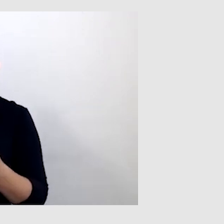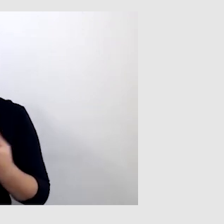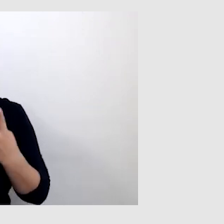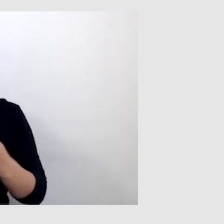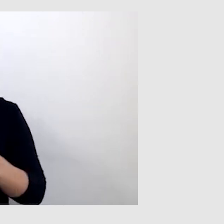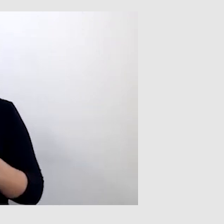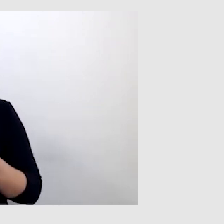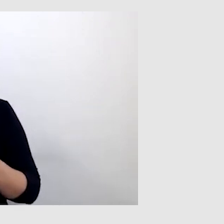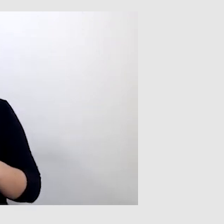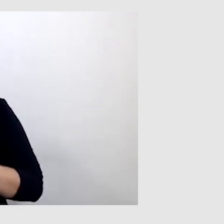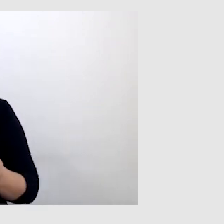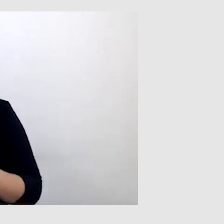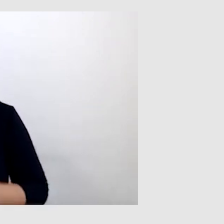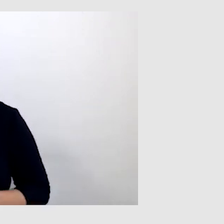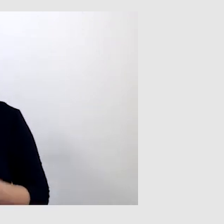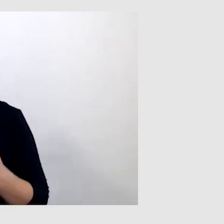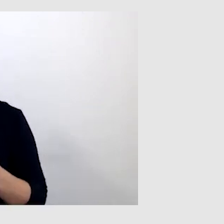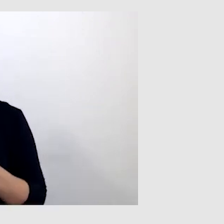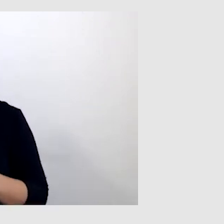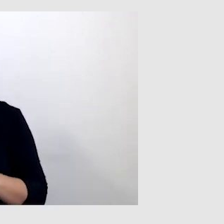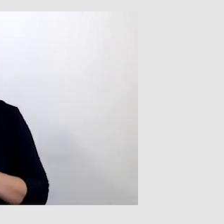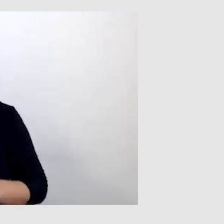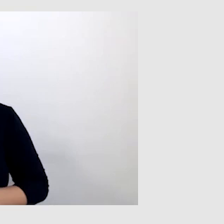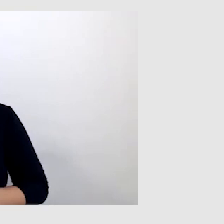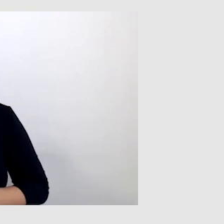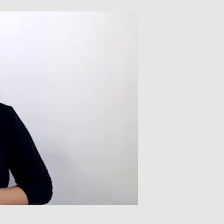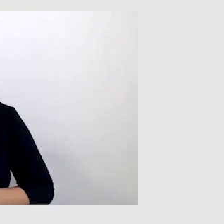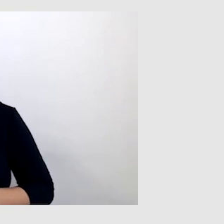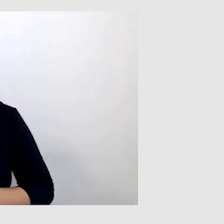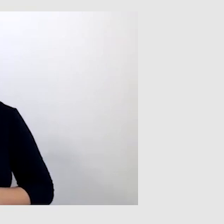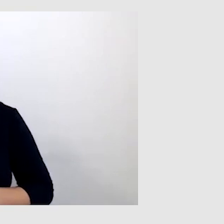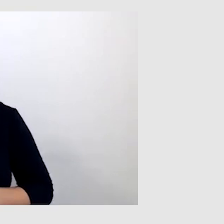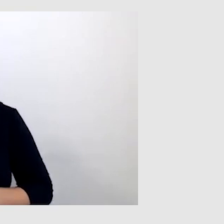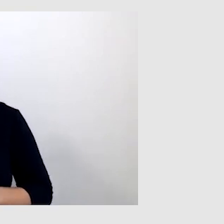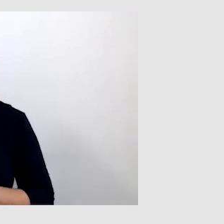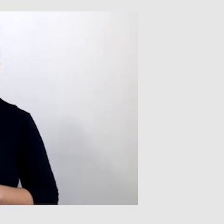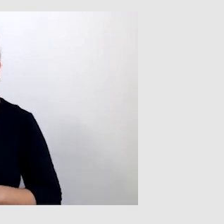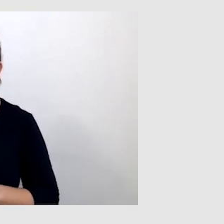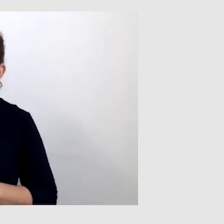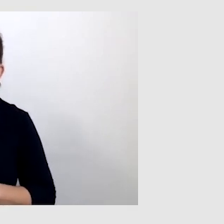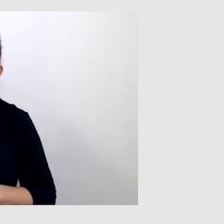To chyba tyle. A czy miałeś okazję oglądać